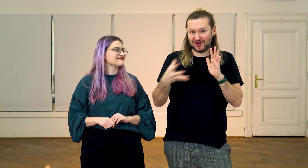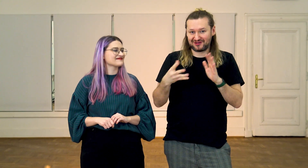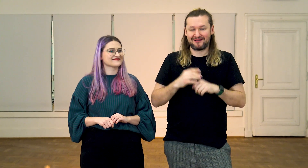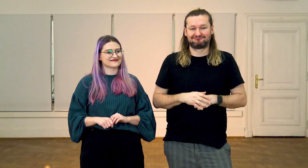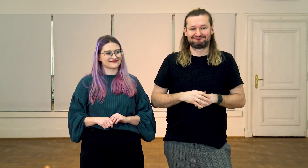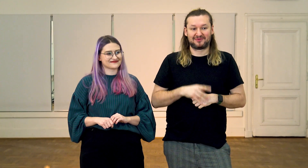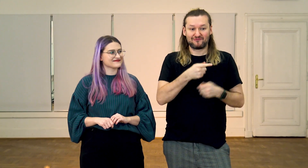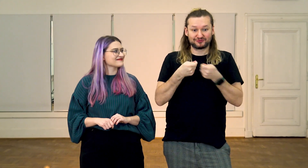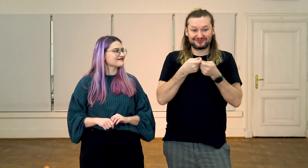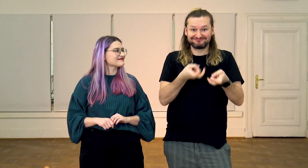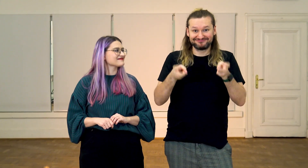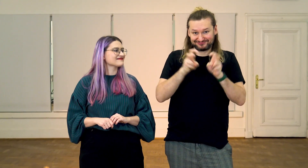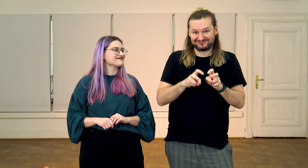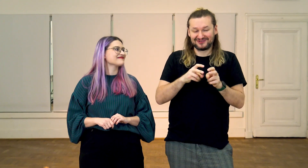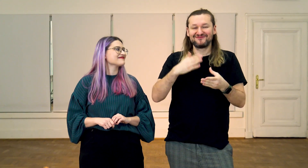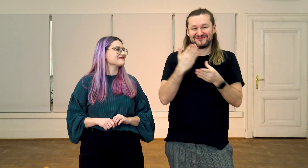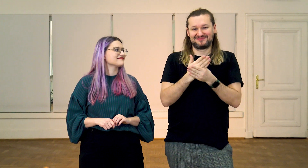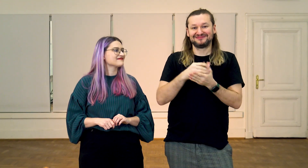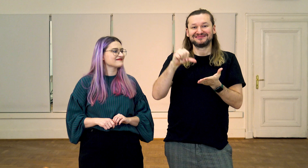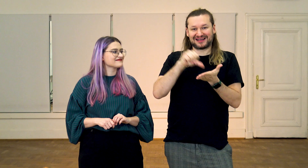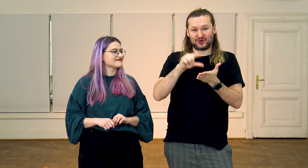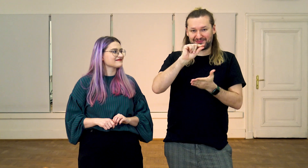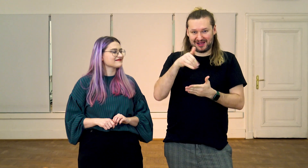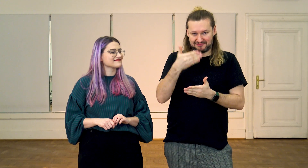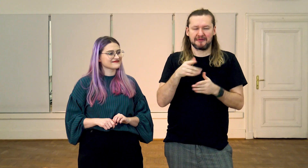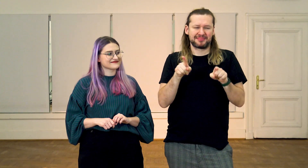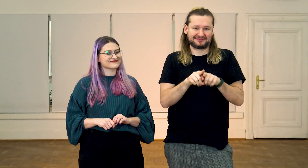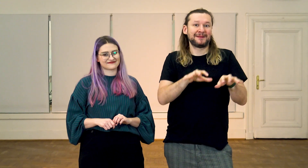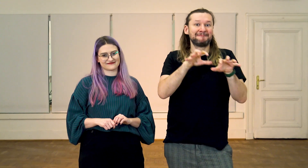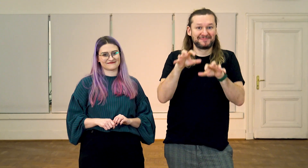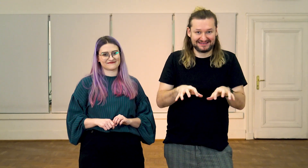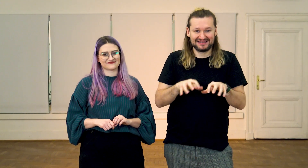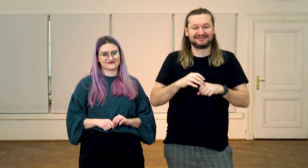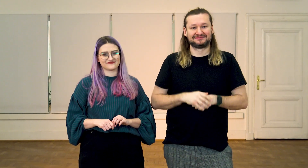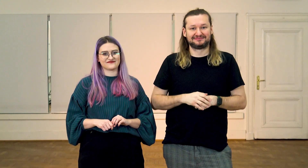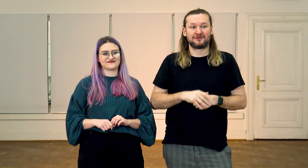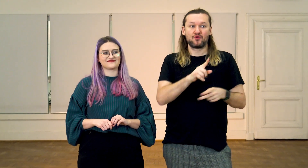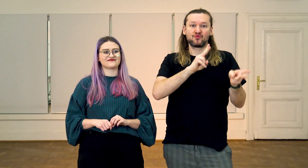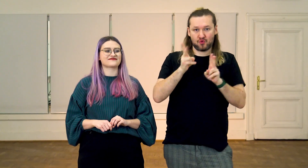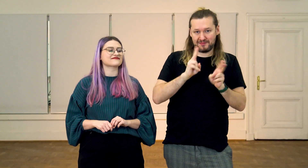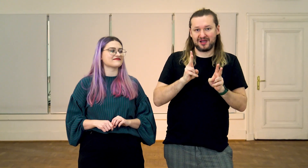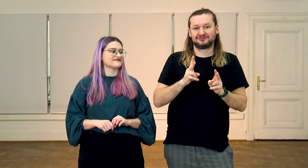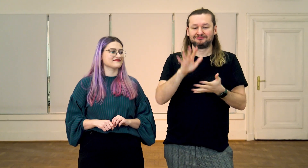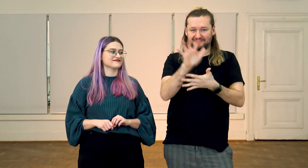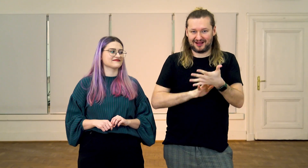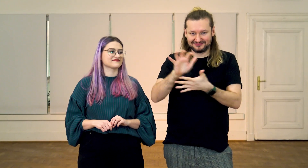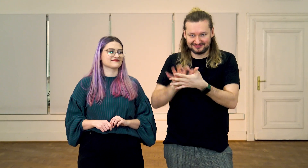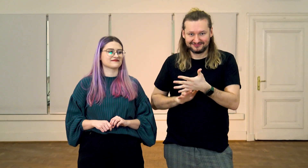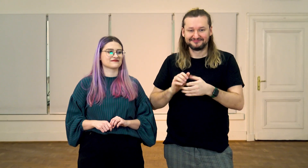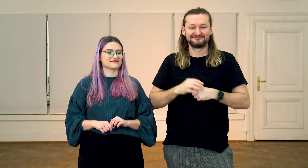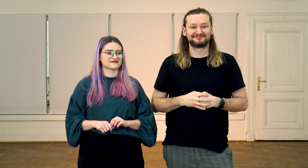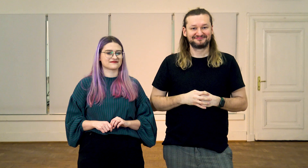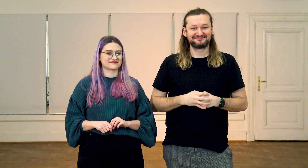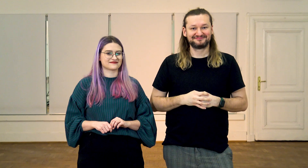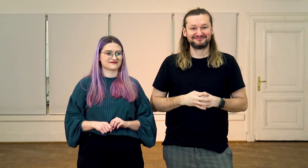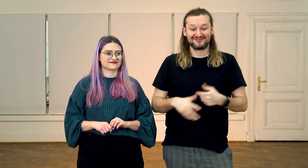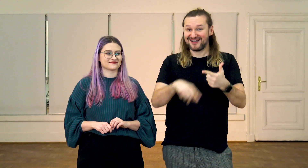współzałożyciel i prezes firmy Centrum PJM, Głuchy tłumacz,